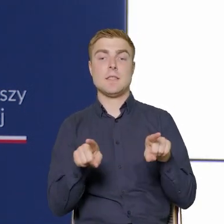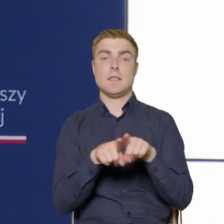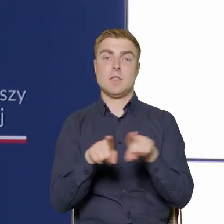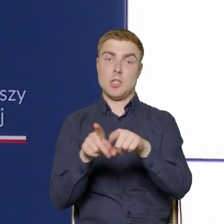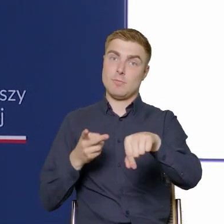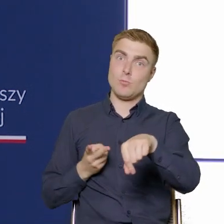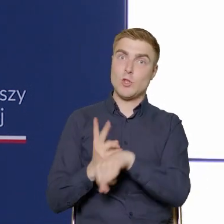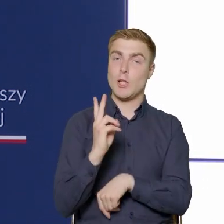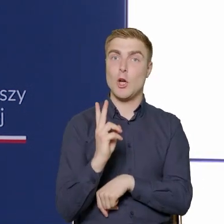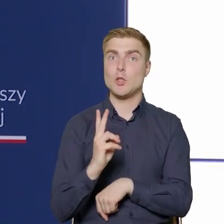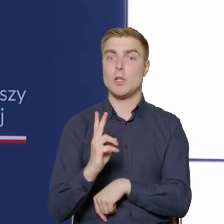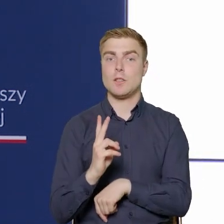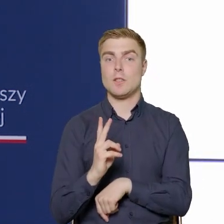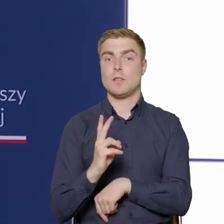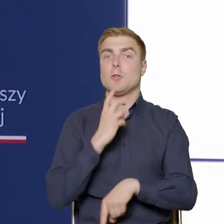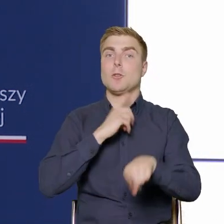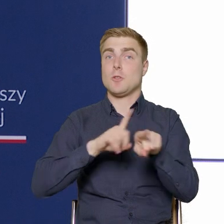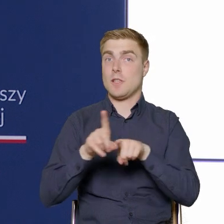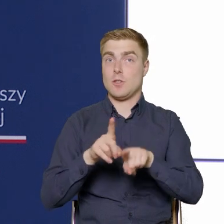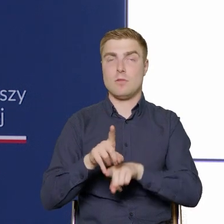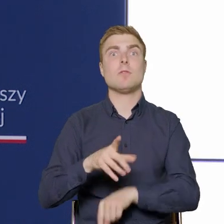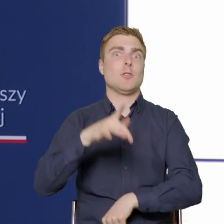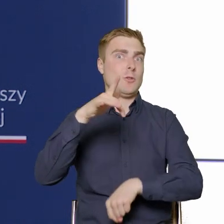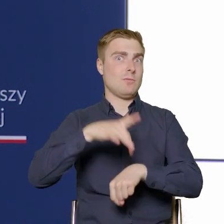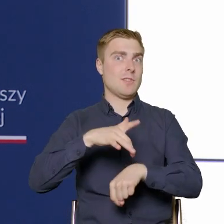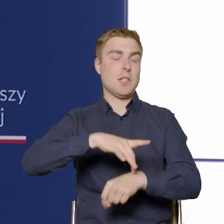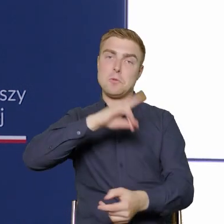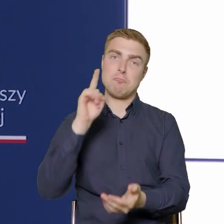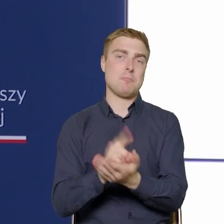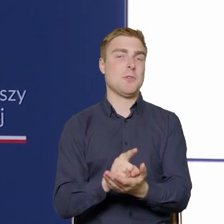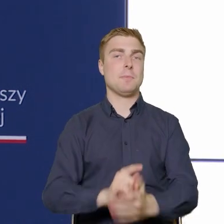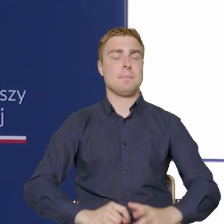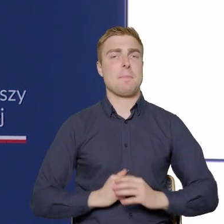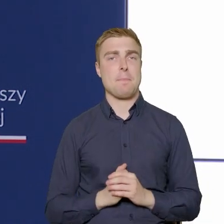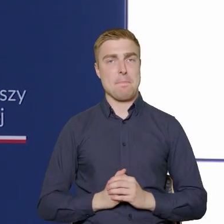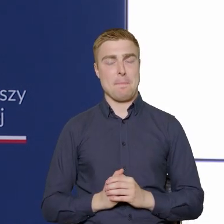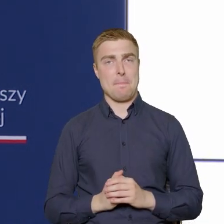co w tym przypadku oznacza sukces. To znaczy, że dotarliśmy do większej